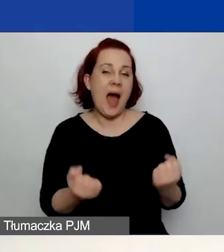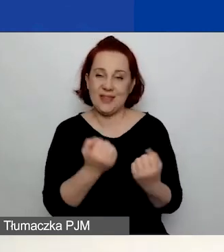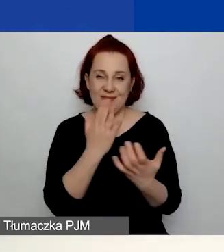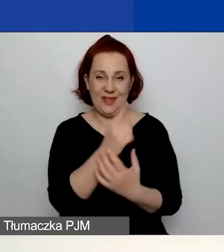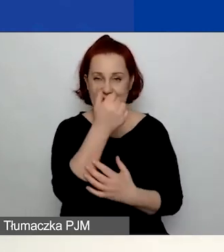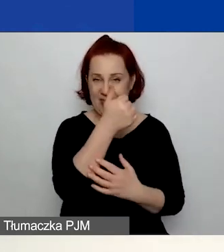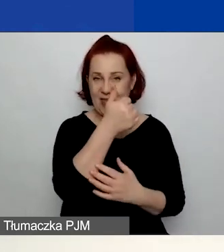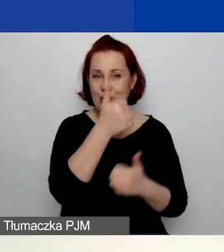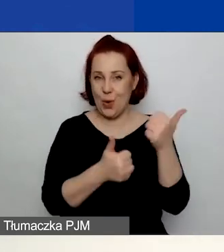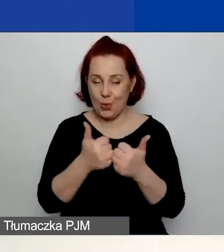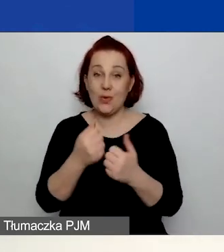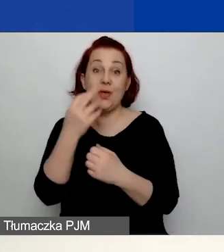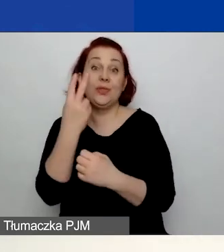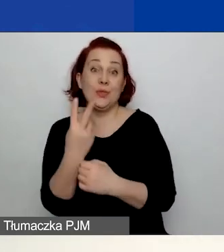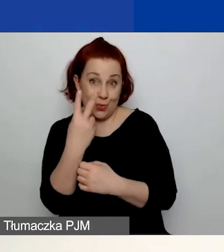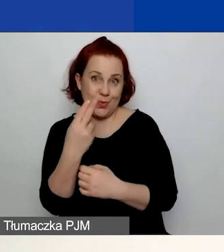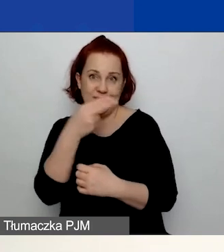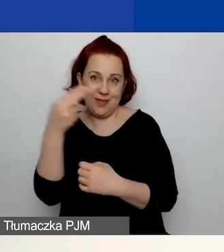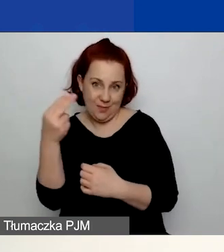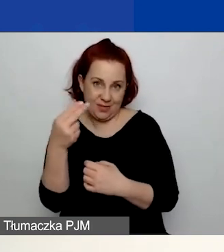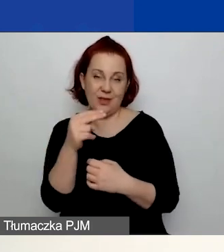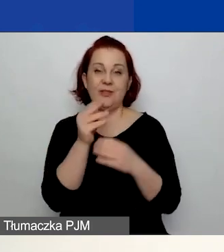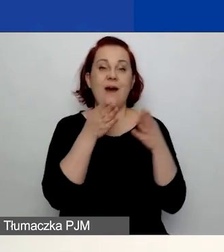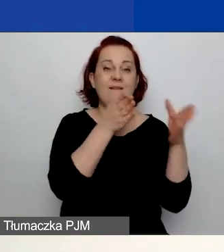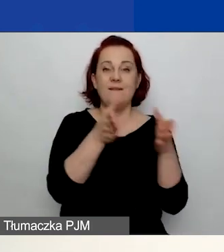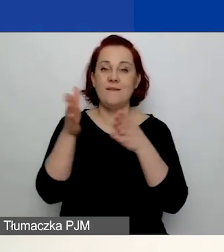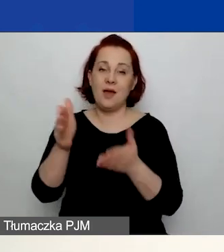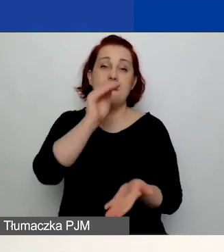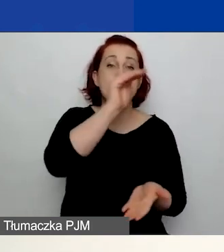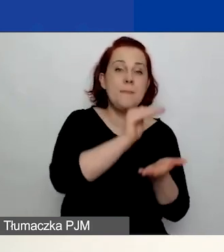drugi konkurs tematyczny w dwóch ścieżkach: na duże i na małe granty.